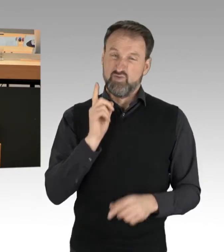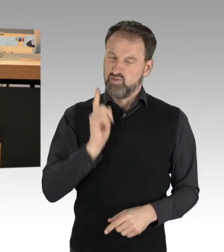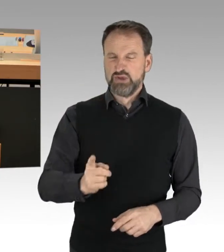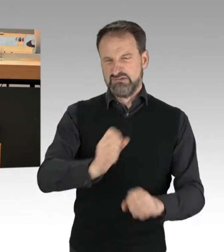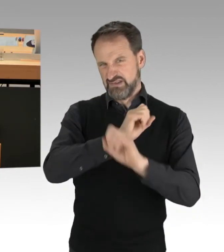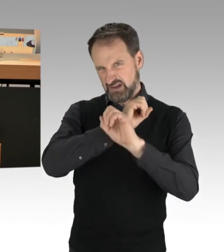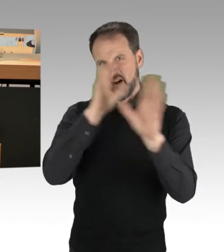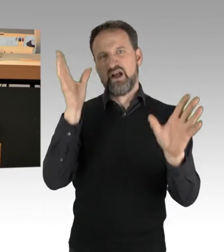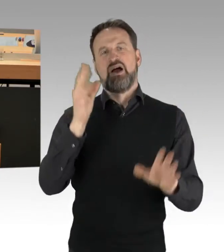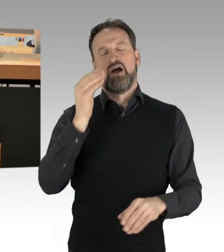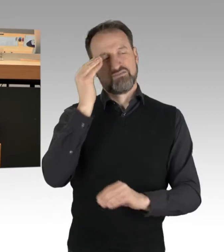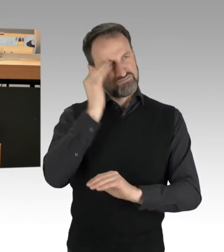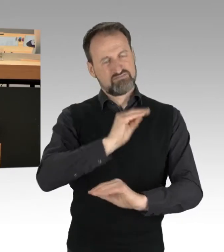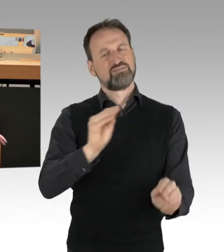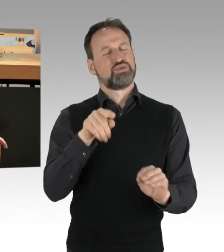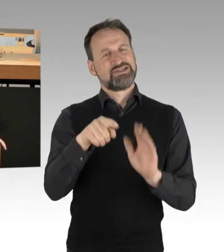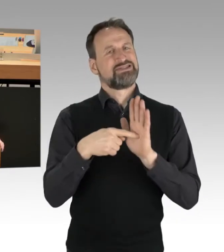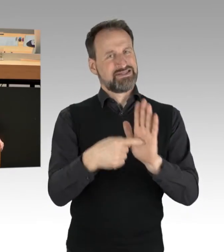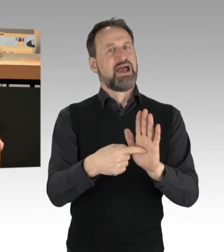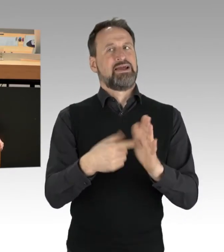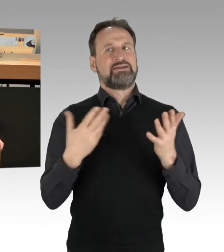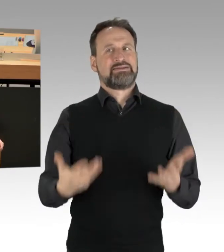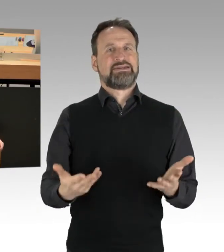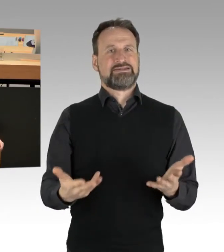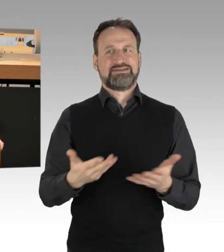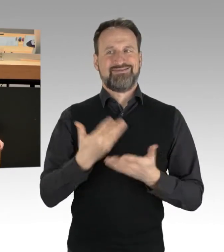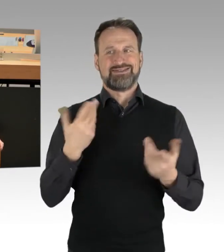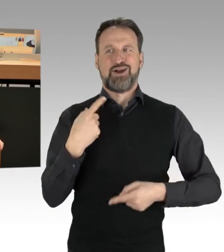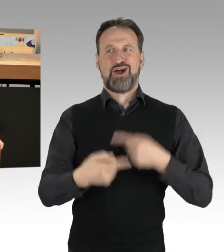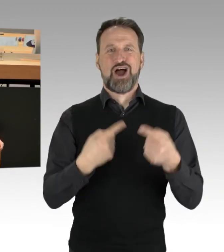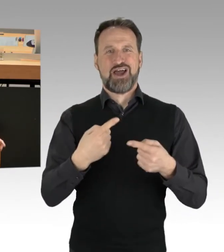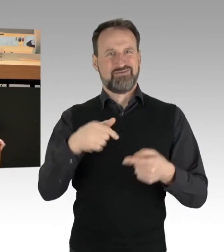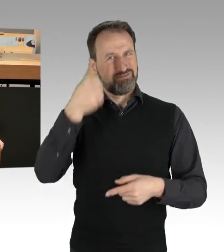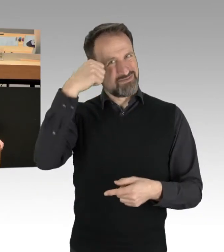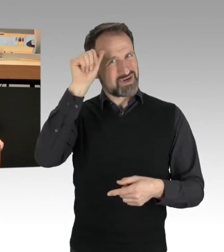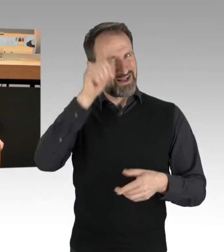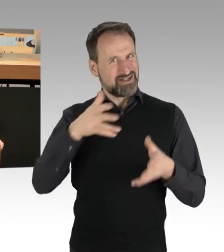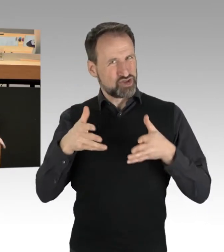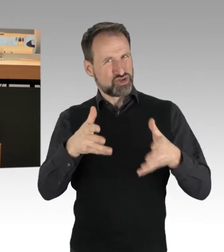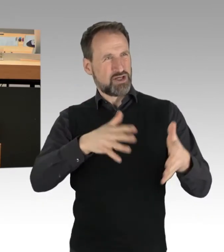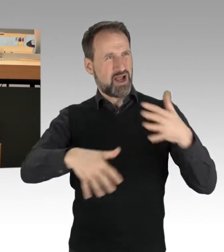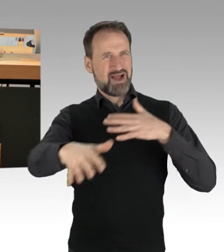was sie jetzt gerade auf den Straßen in Berlin treiben, ist natürlich auch der Versuch, Sie wissen es selber,